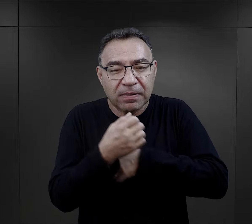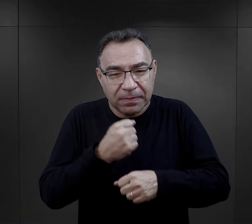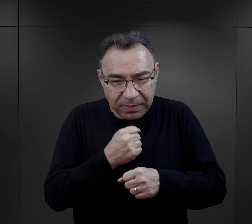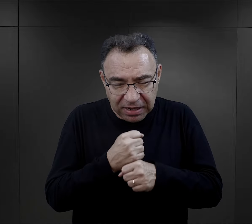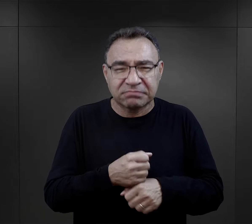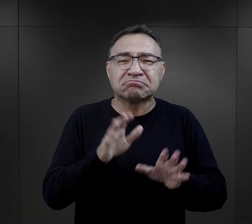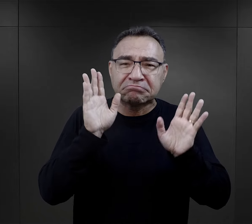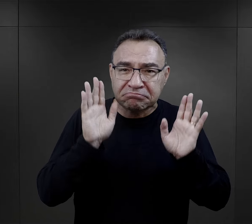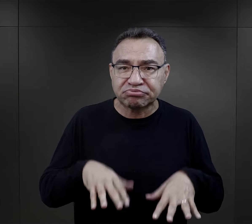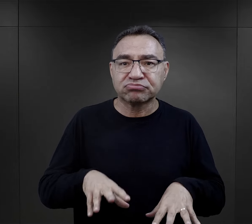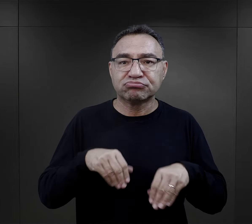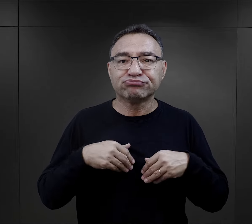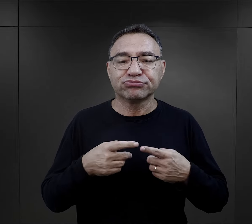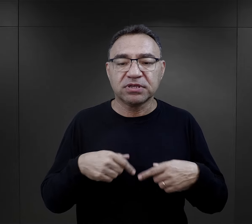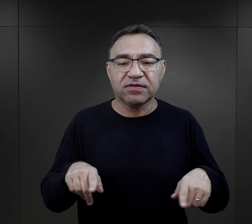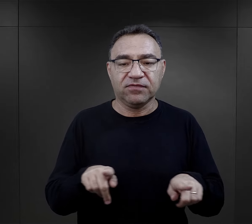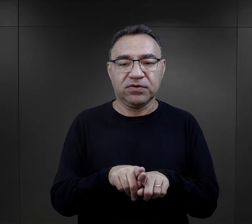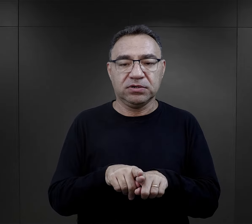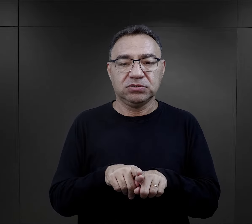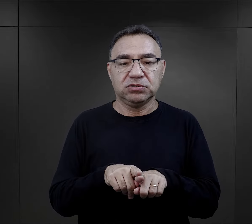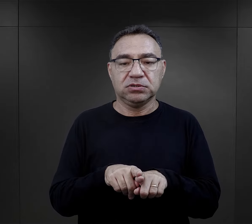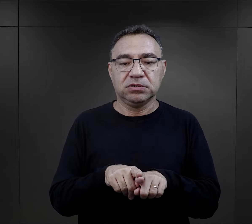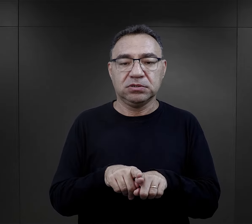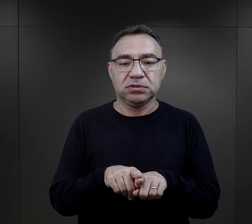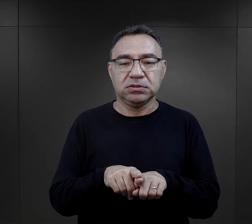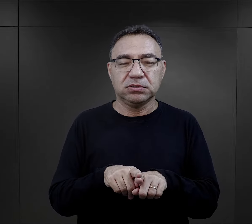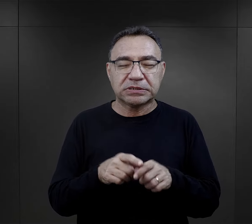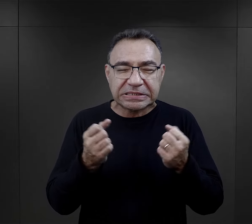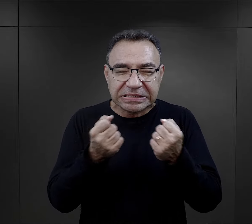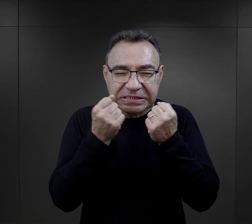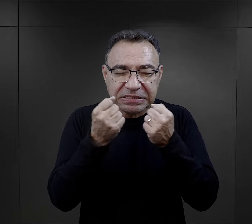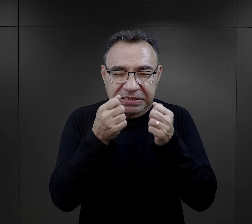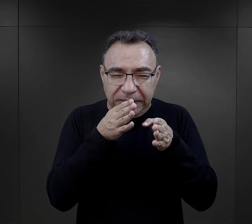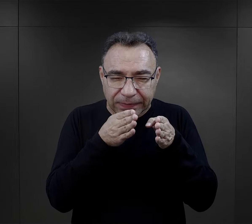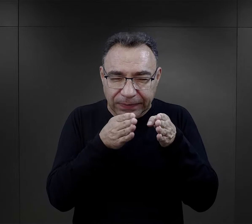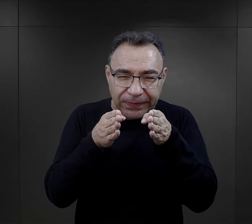ale jakąś podstawową pracę może wykonywać i w tym kierunku